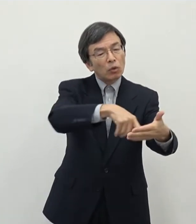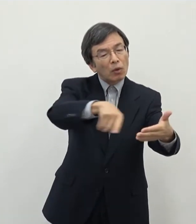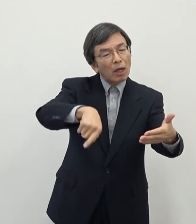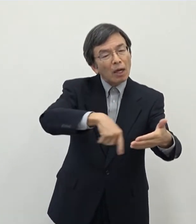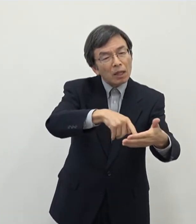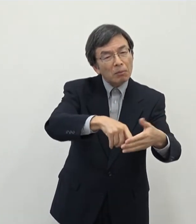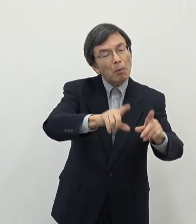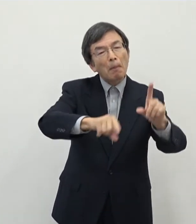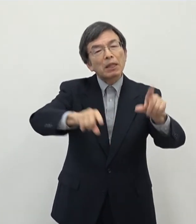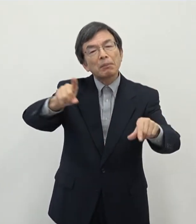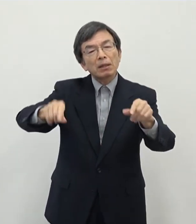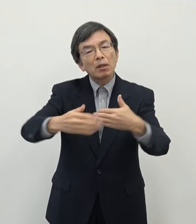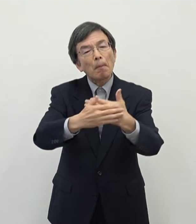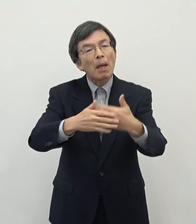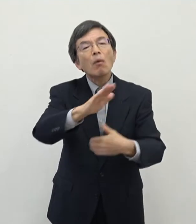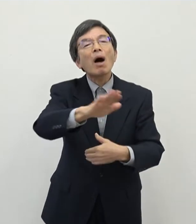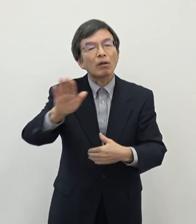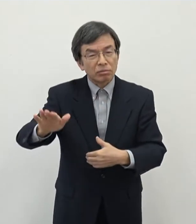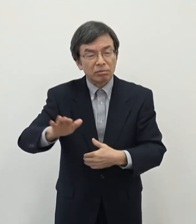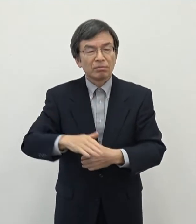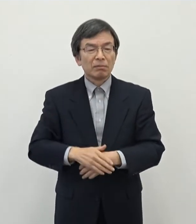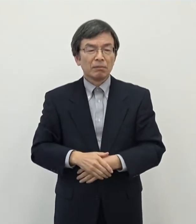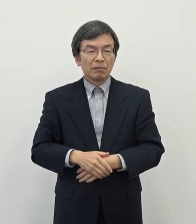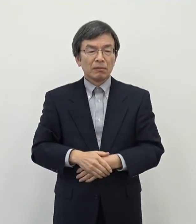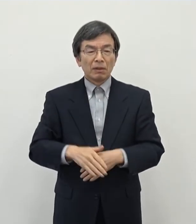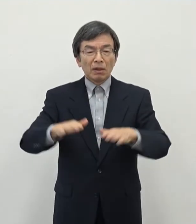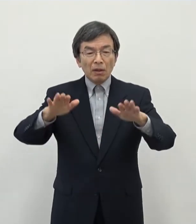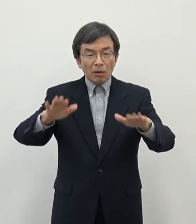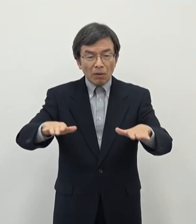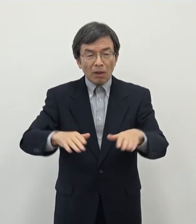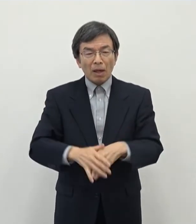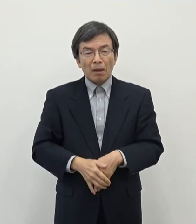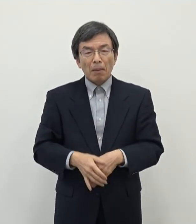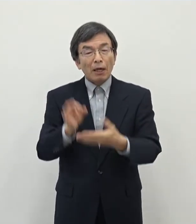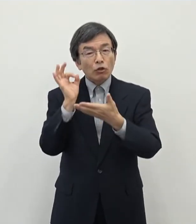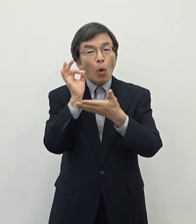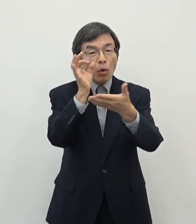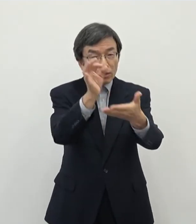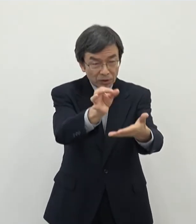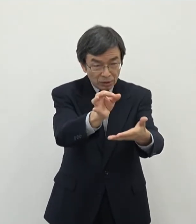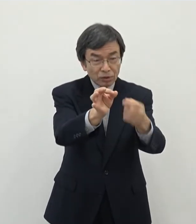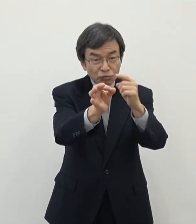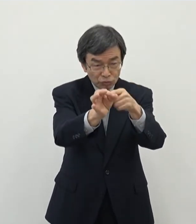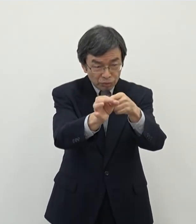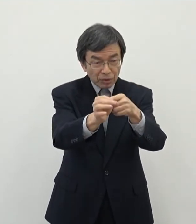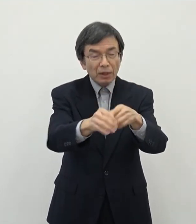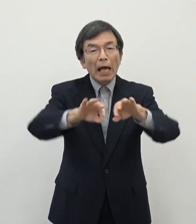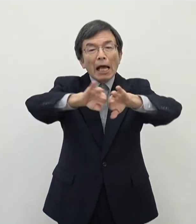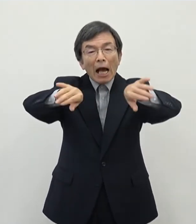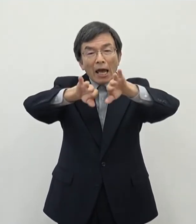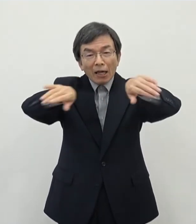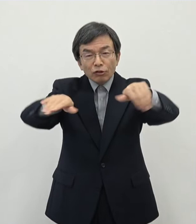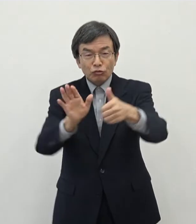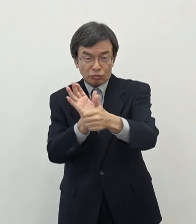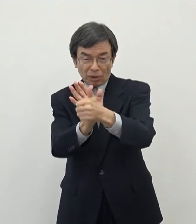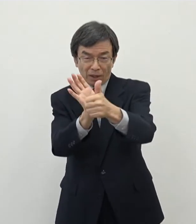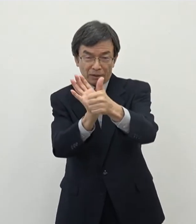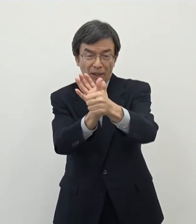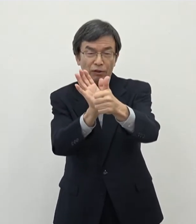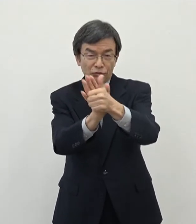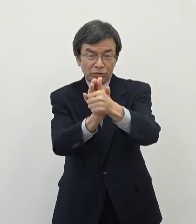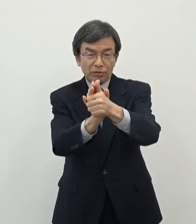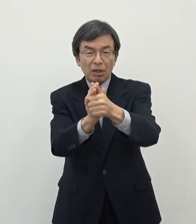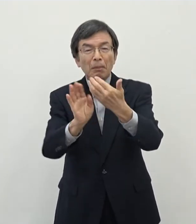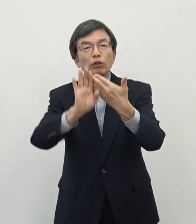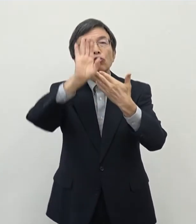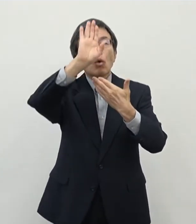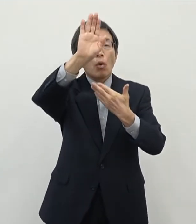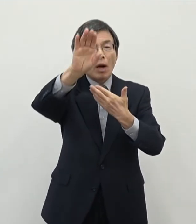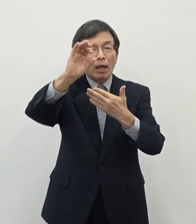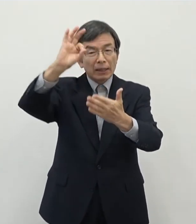ところがありますがあのまぁ今回一定のですねあの投資をすることに よって開発を促していくということで将来的な税収にもつなげていきたい